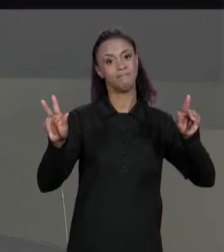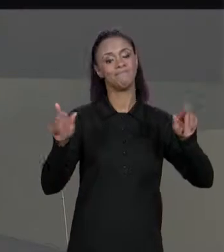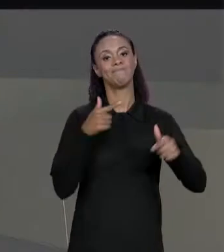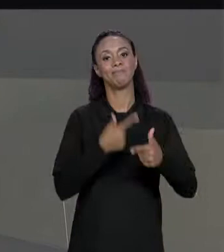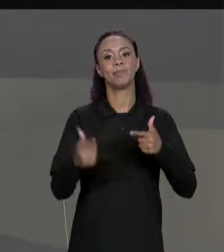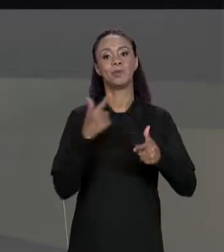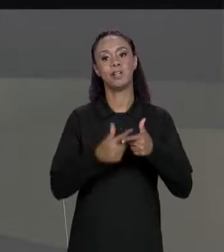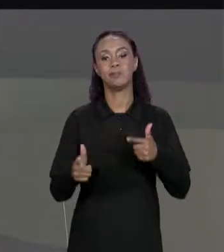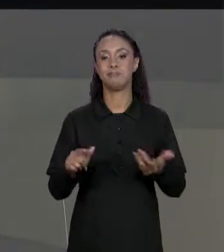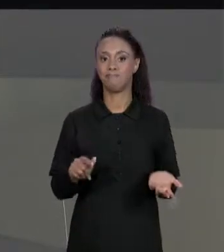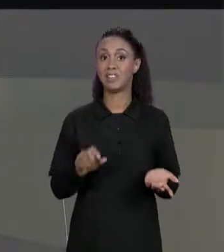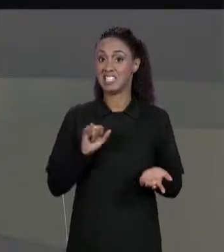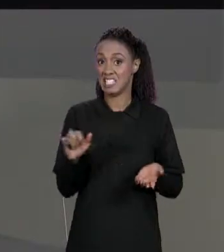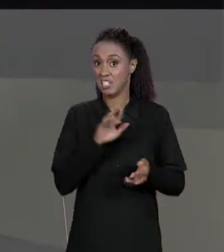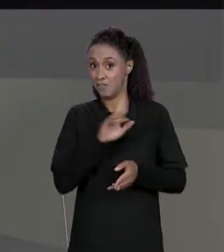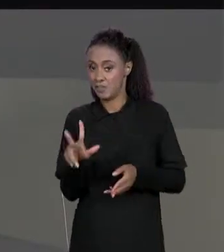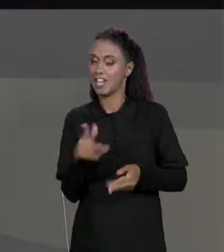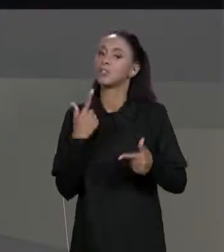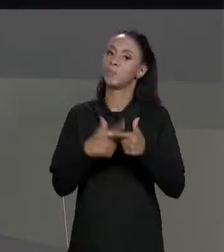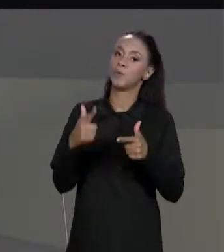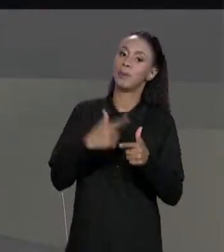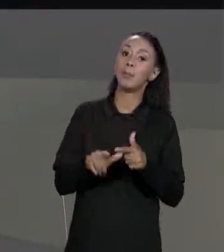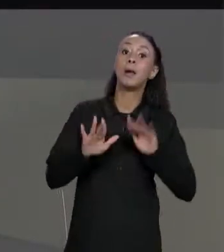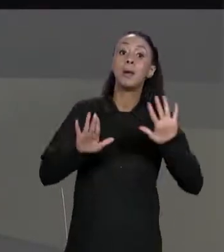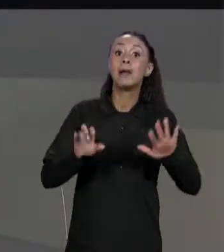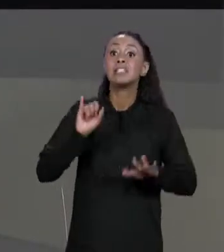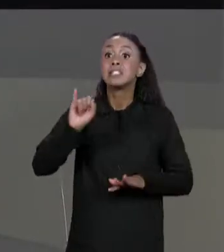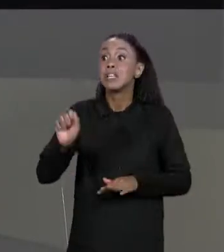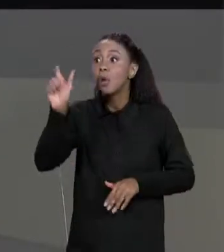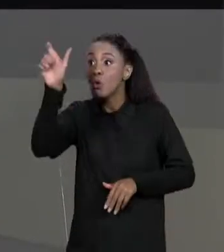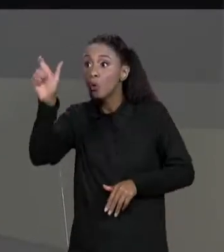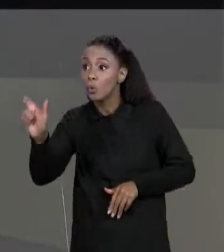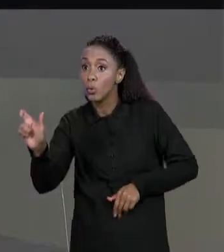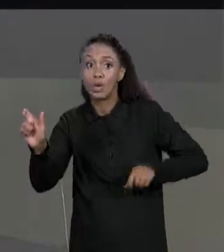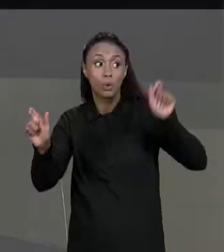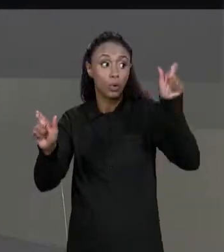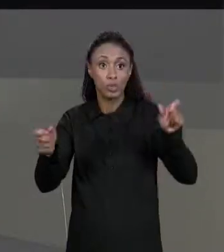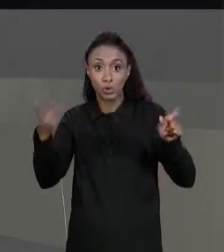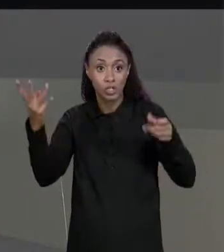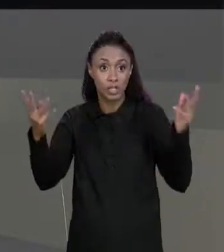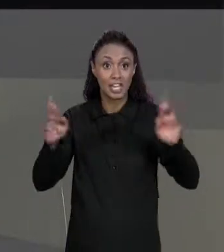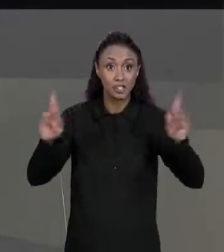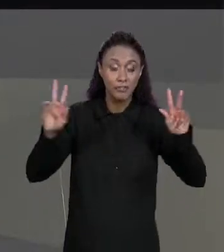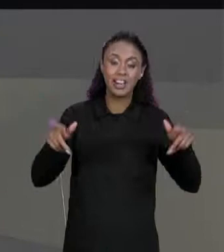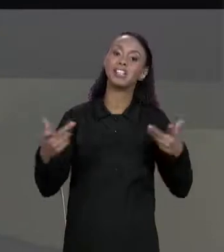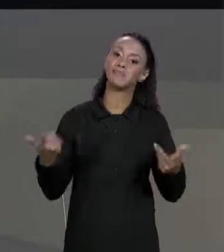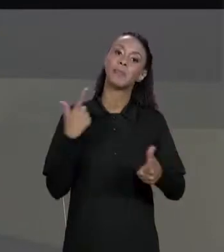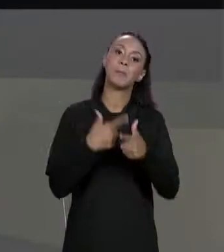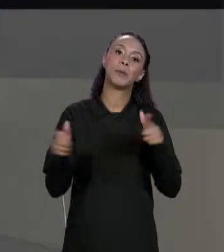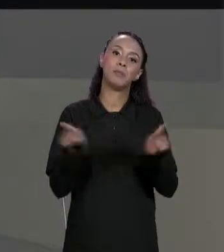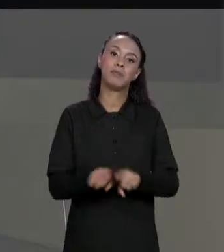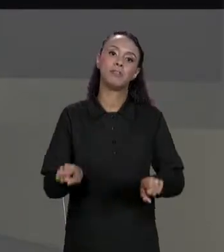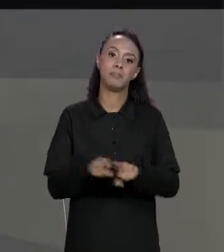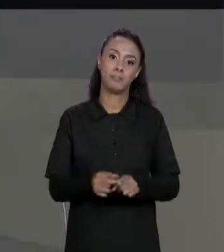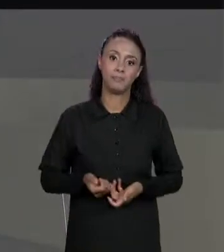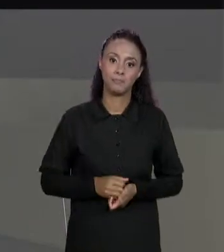PROBLEMA, MAS TAMBÉM SE O NÚMERO DE COLUNAS FOR DIFERENTE TAMBÉM É UM PROBLEMA ENTÃO SE ESSE PROBLEMA ACONTECER OU ESSE PROBLEMA